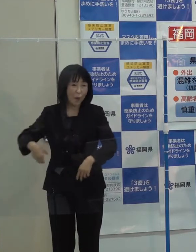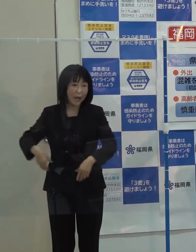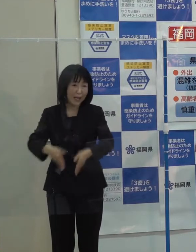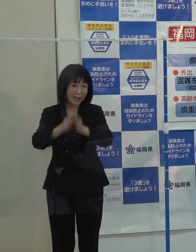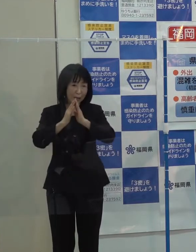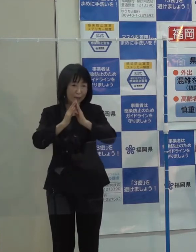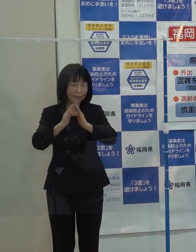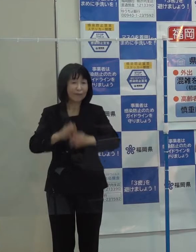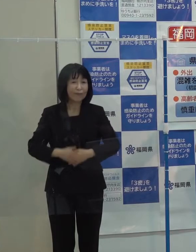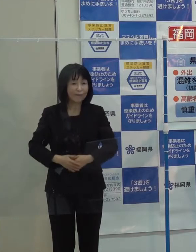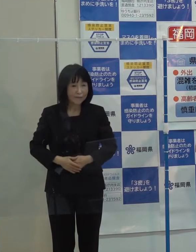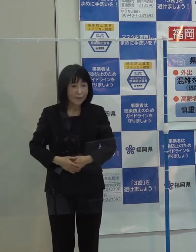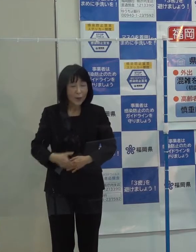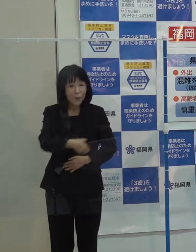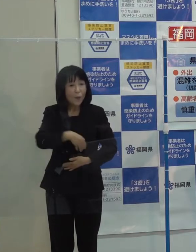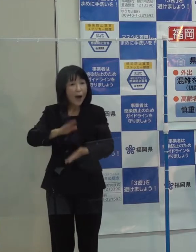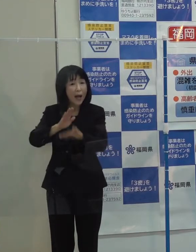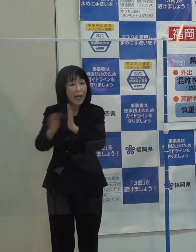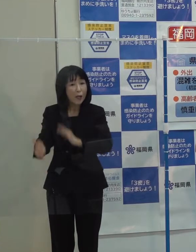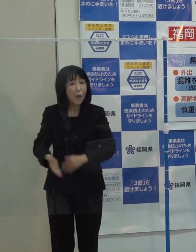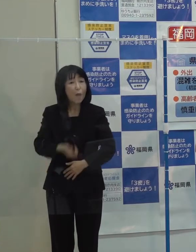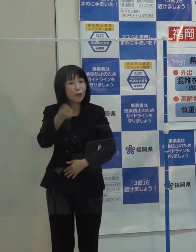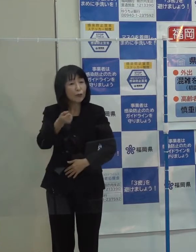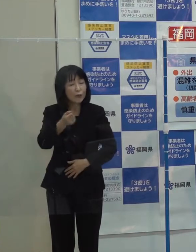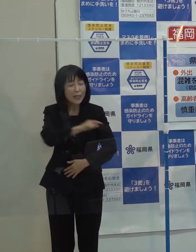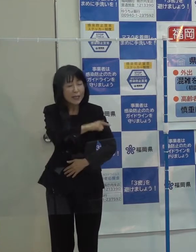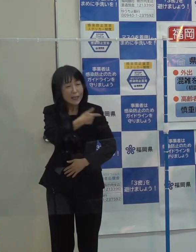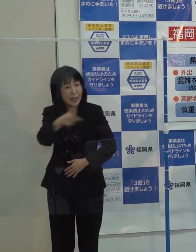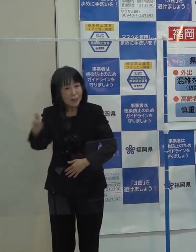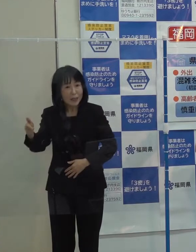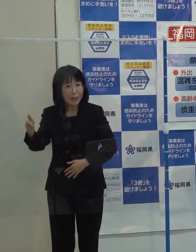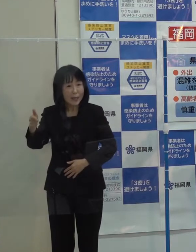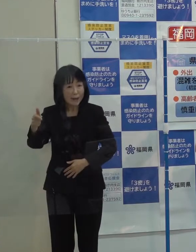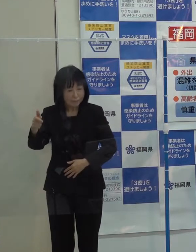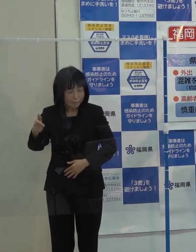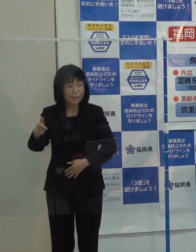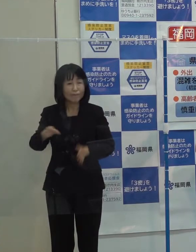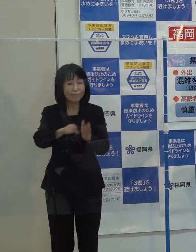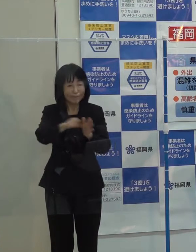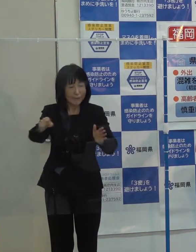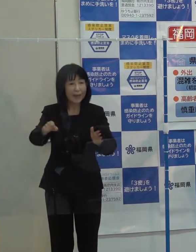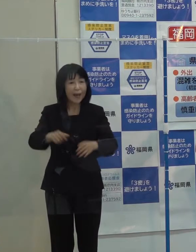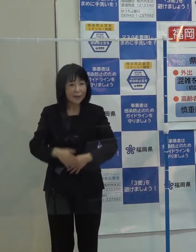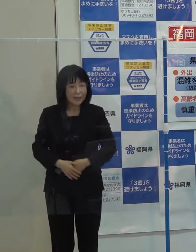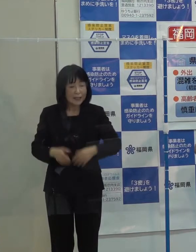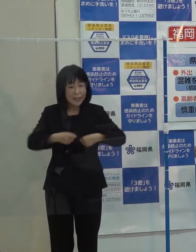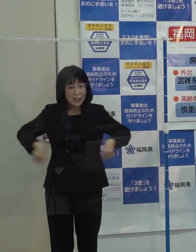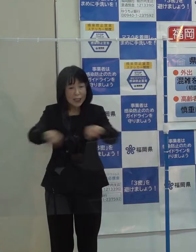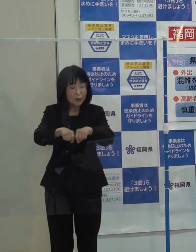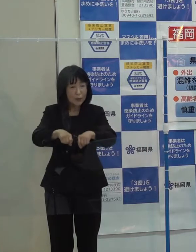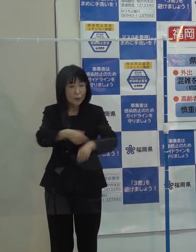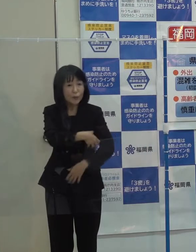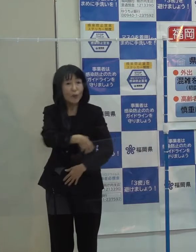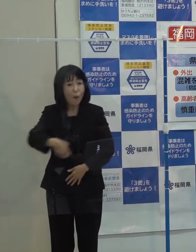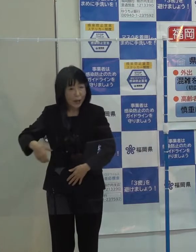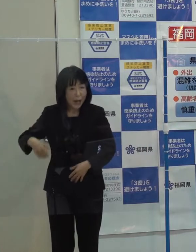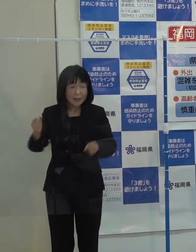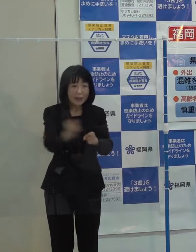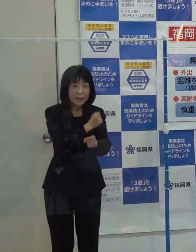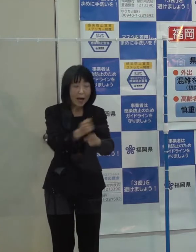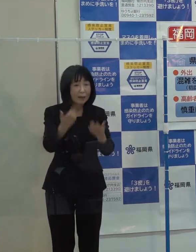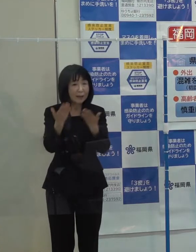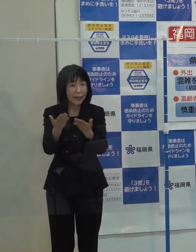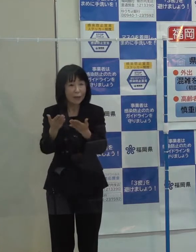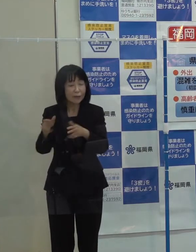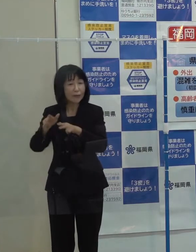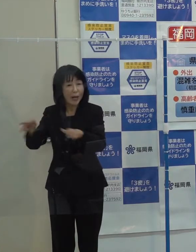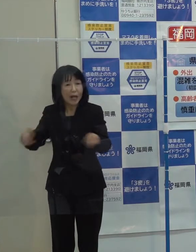本県が持っている数々の強みを発揮して 「ＴＥＡＭ ＦＵＫＵＯＫＡを中心に産学官一体となってプロモーションを行うとともに